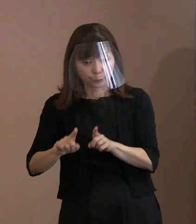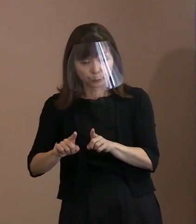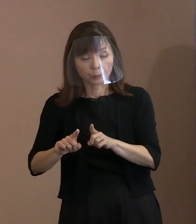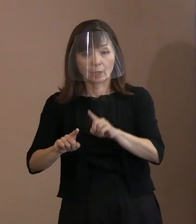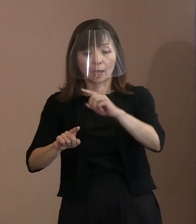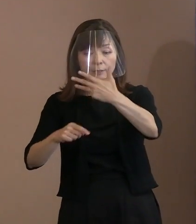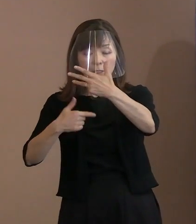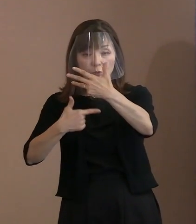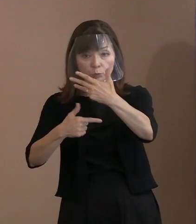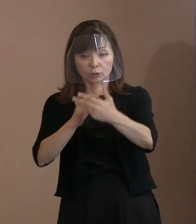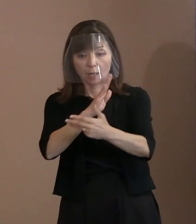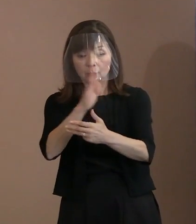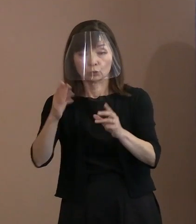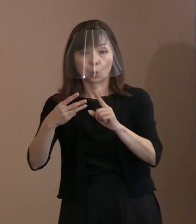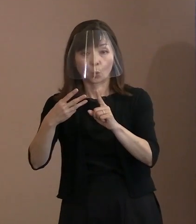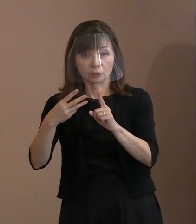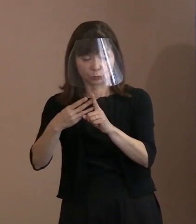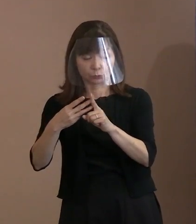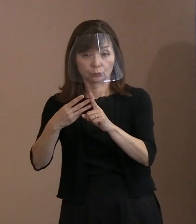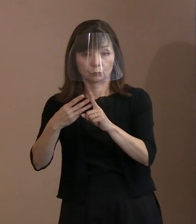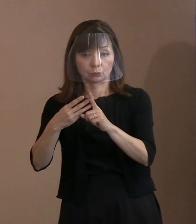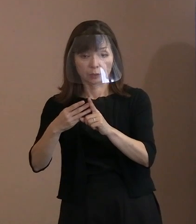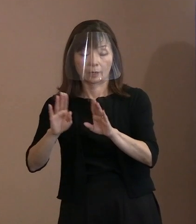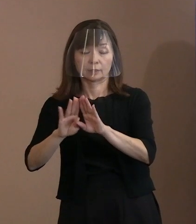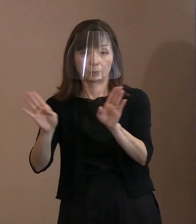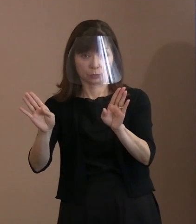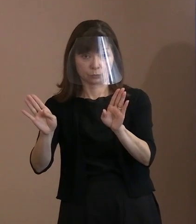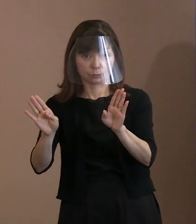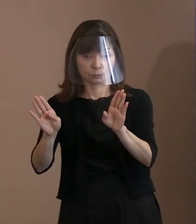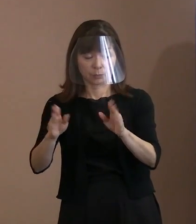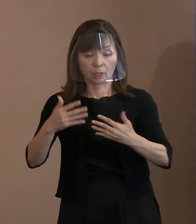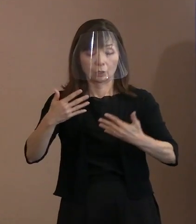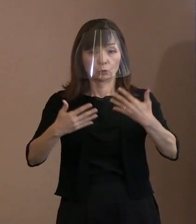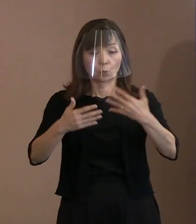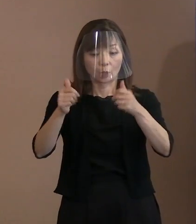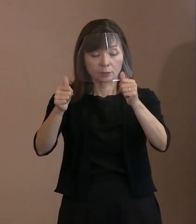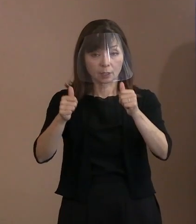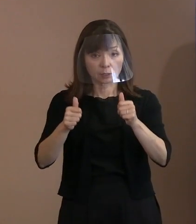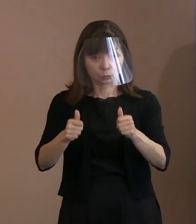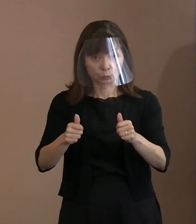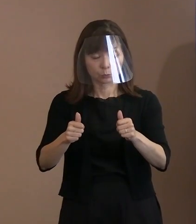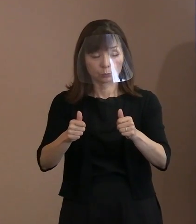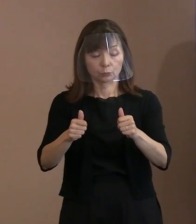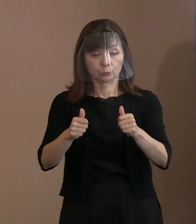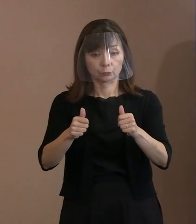また､動画サイトを周知するために 引き続き平和首長会議や